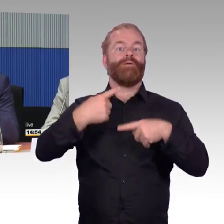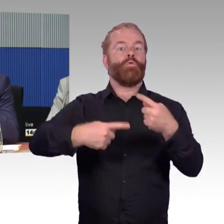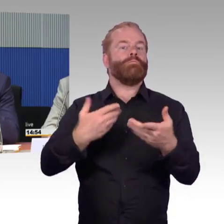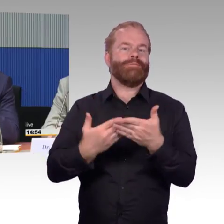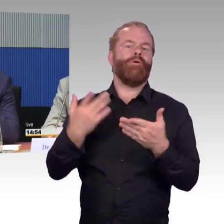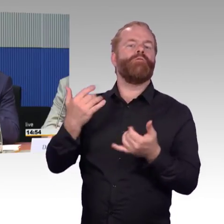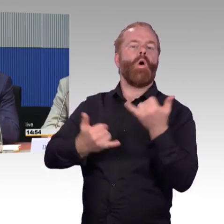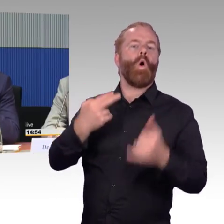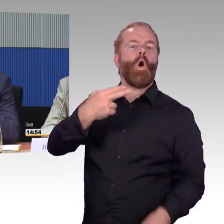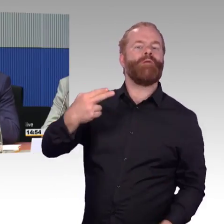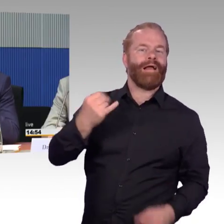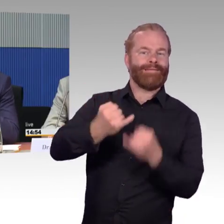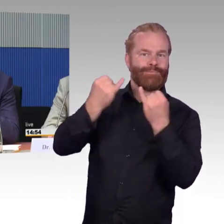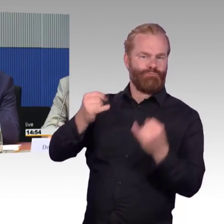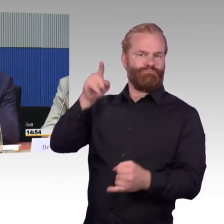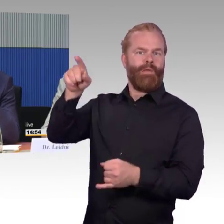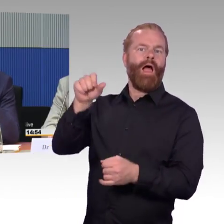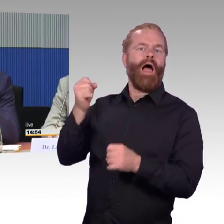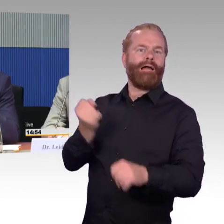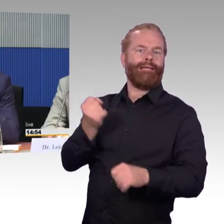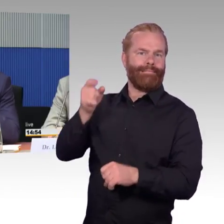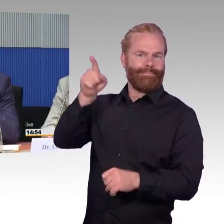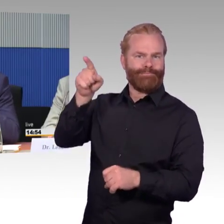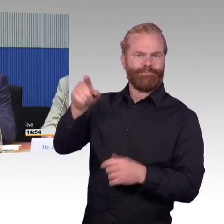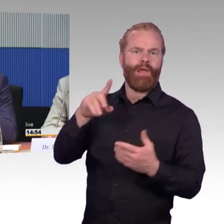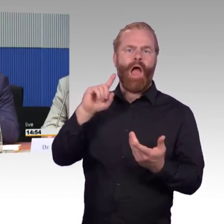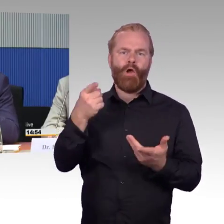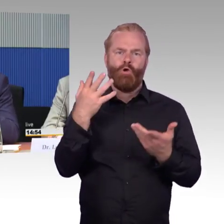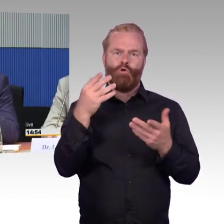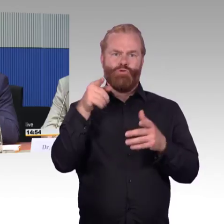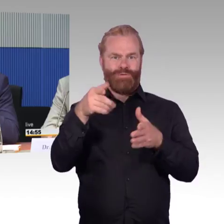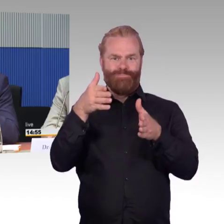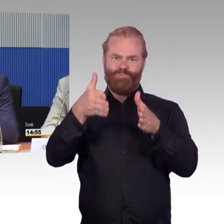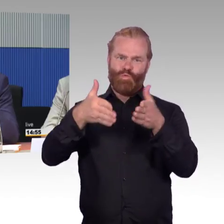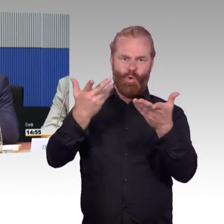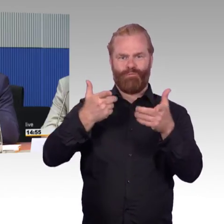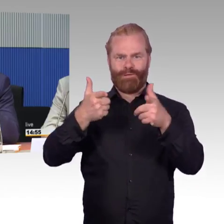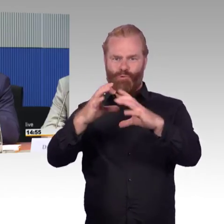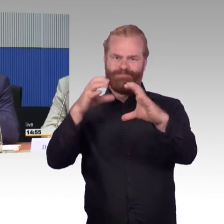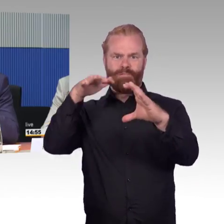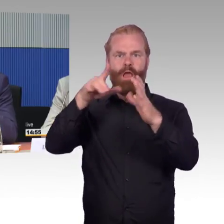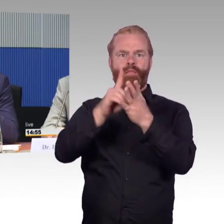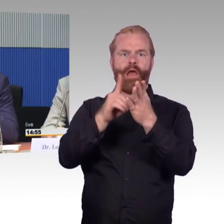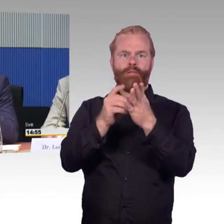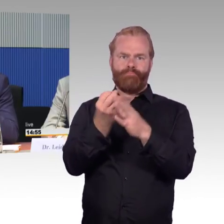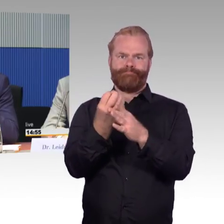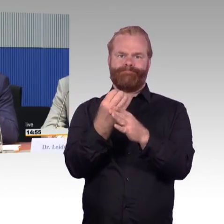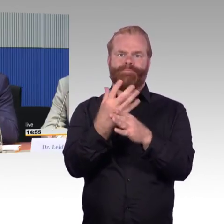weil dort kann jeder entsprechend seinen Fähigkeiten Sonder-Apps aufspielen, wie er dann auch diese Informationen verarbeiten kann.